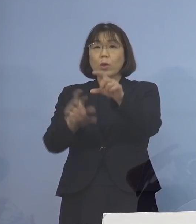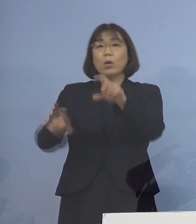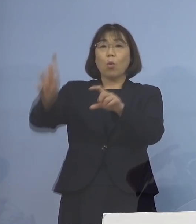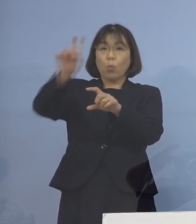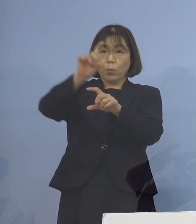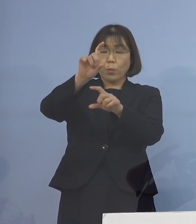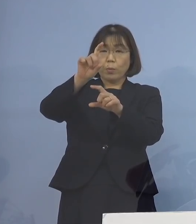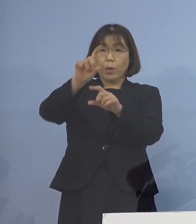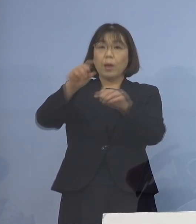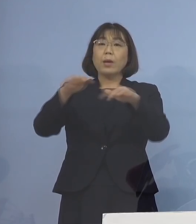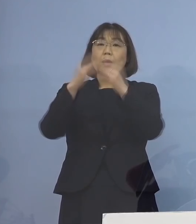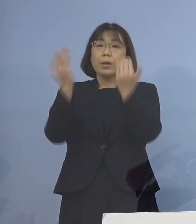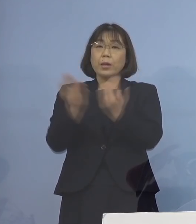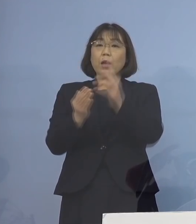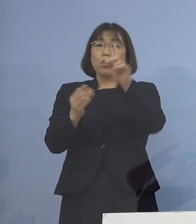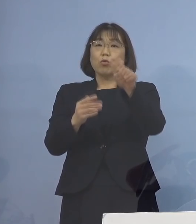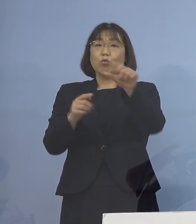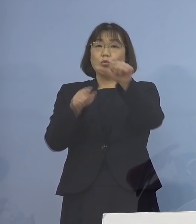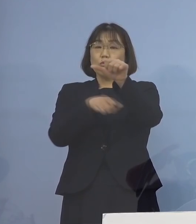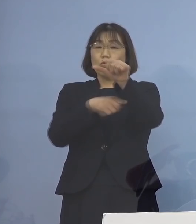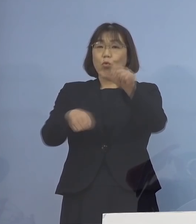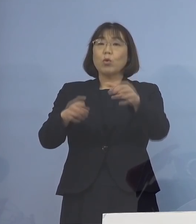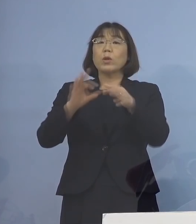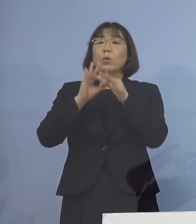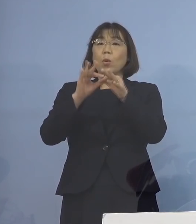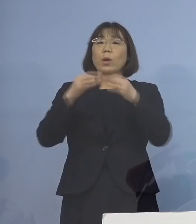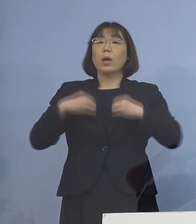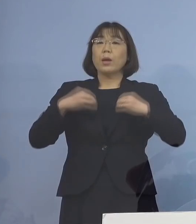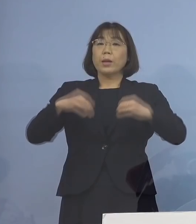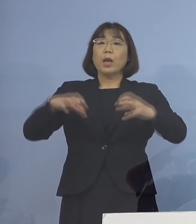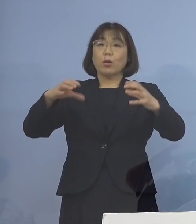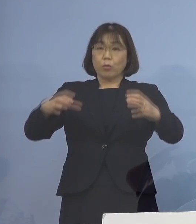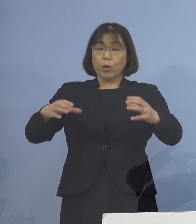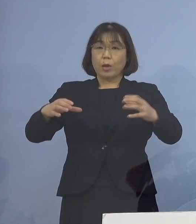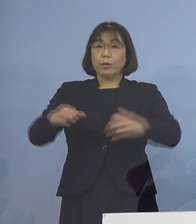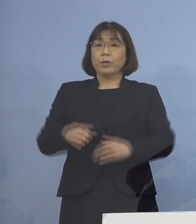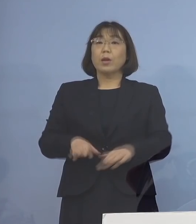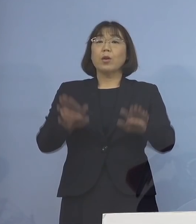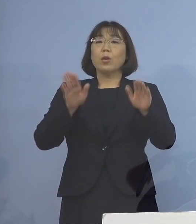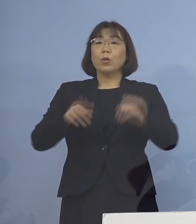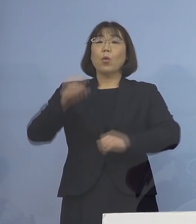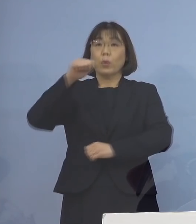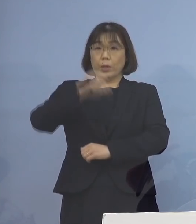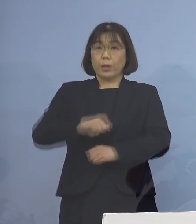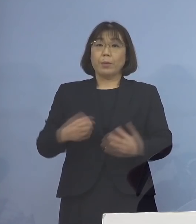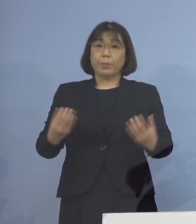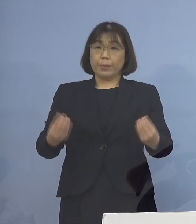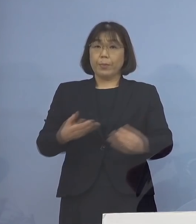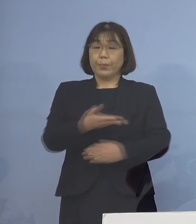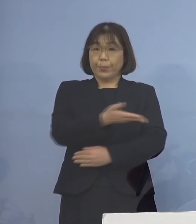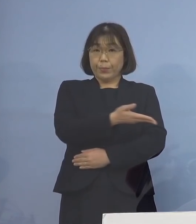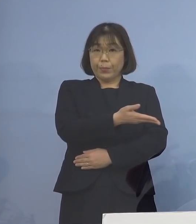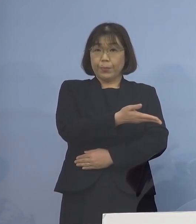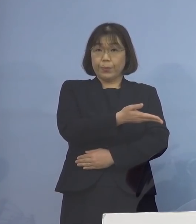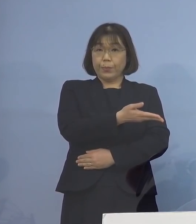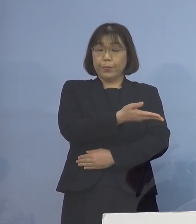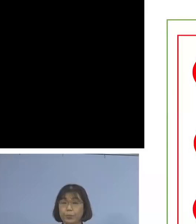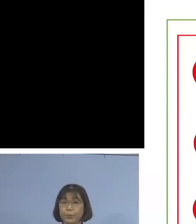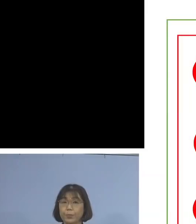合計15名の関連クラスターとして 本日、認定することといたしました ということでこちら